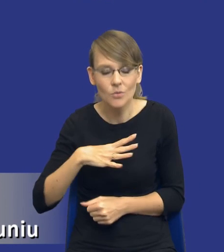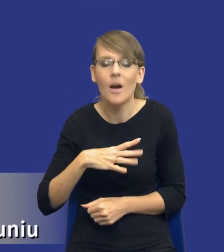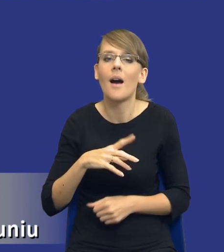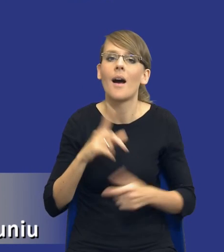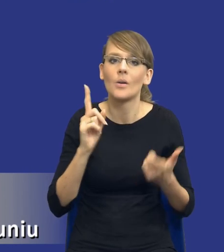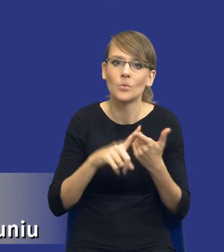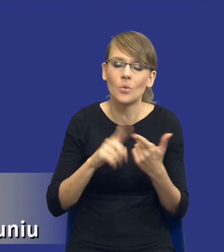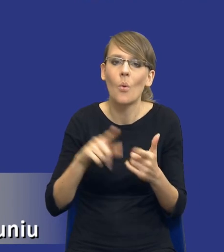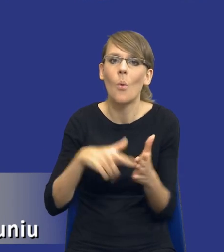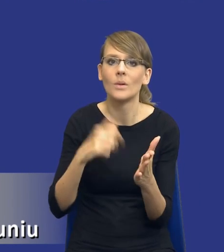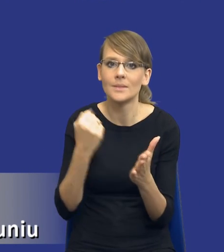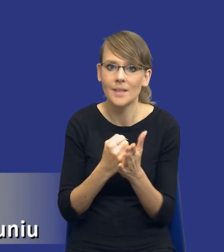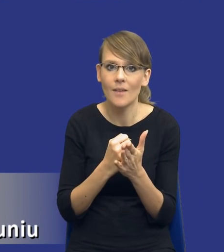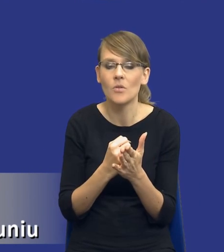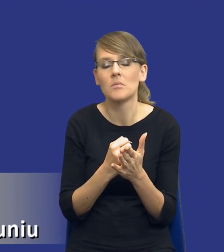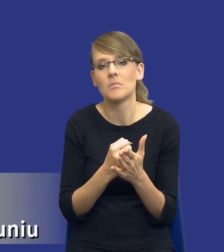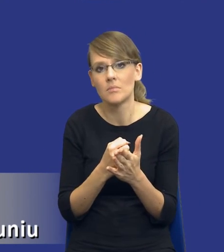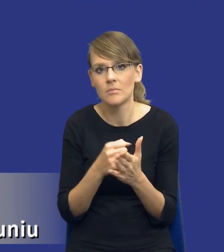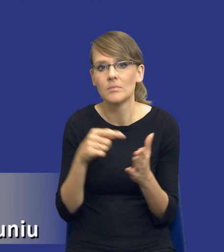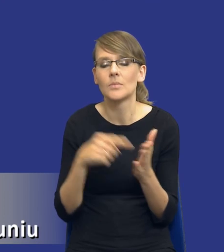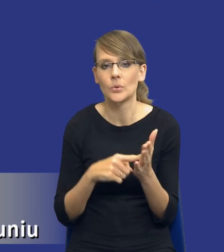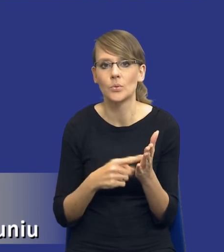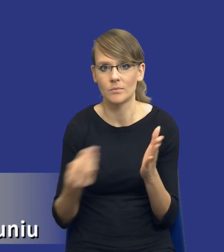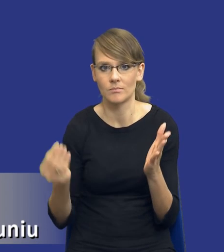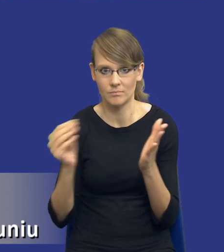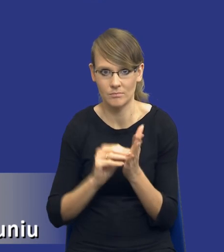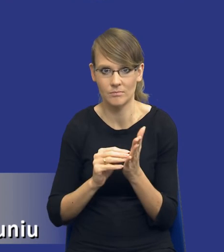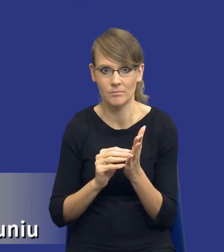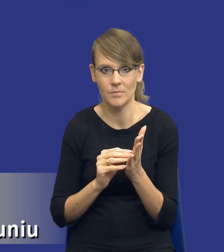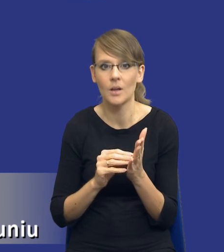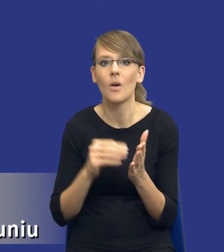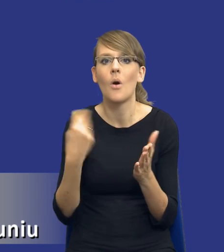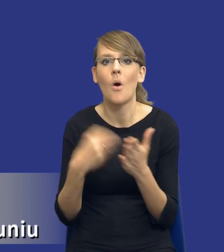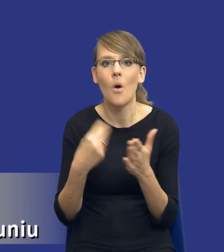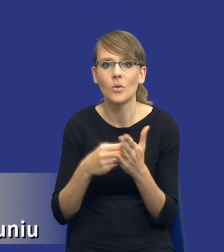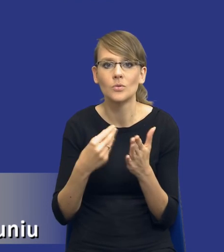ustawodawca, no, tak mi się wydaje wziął pod uwagę jednak koszty administracyjne